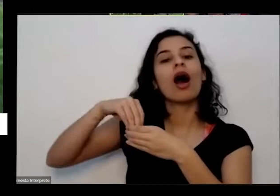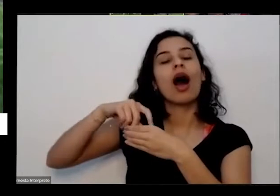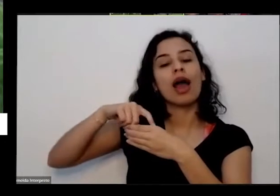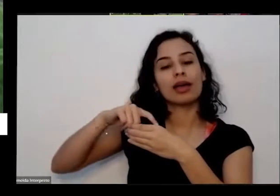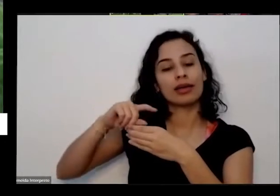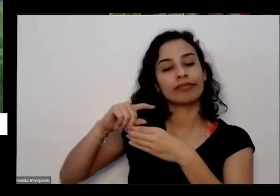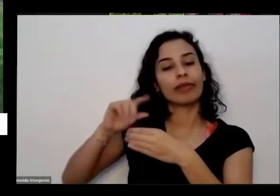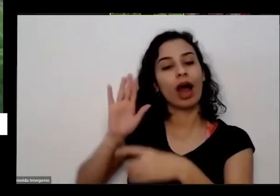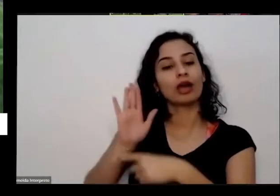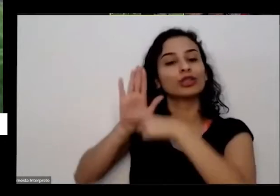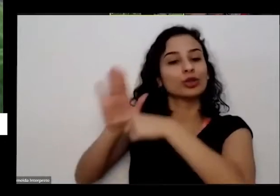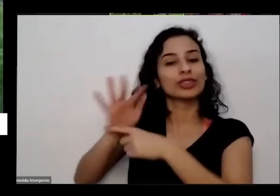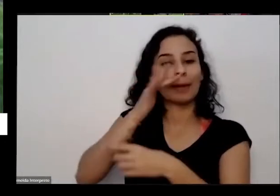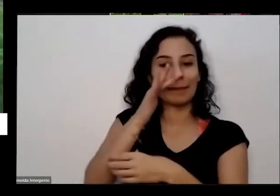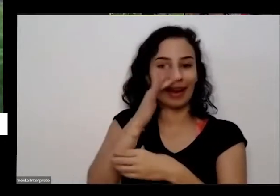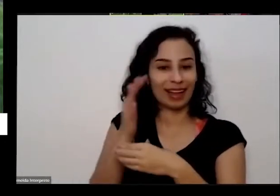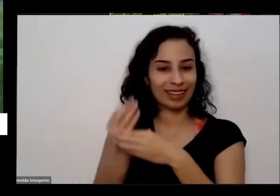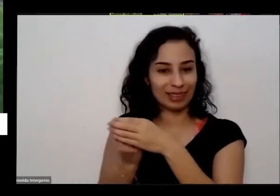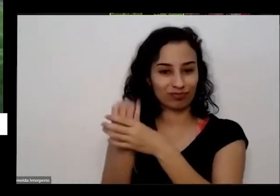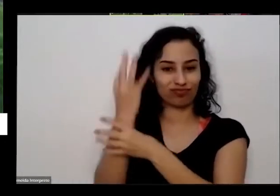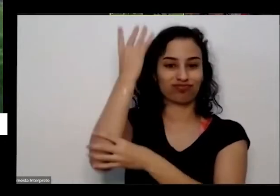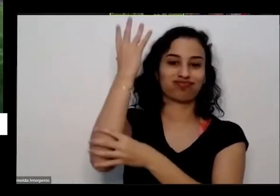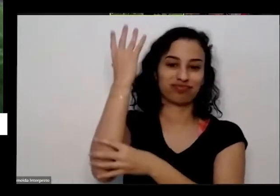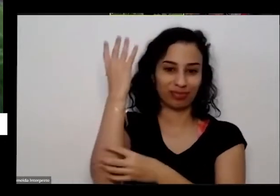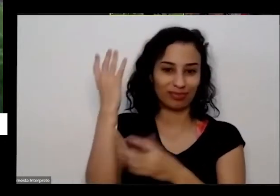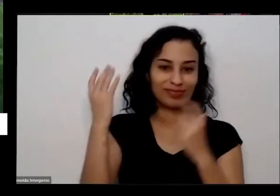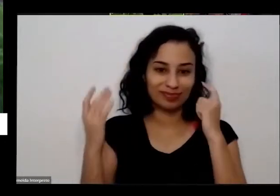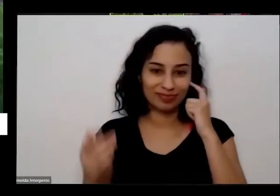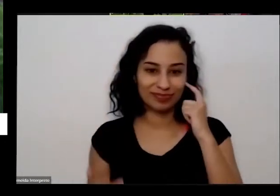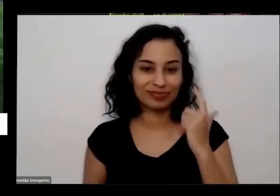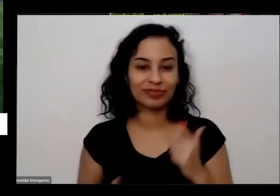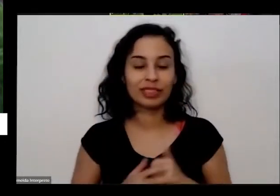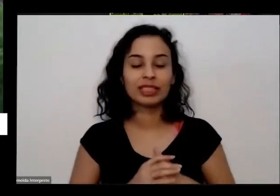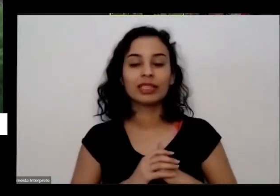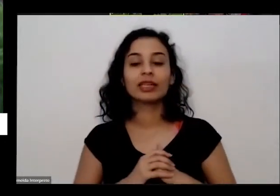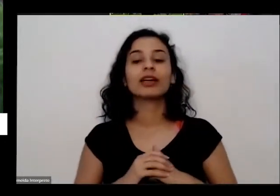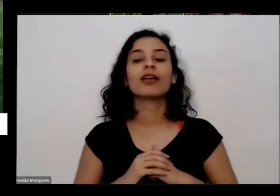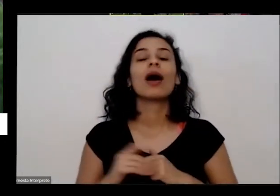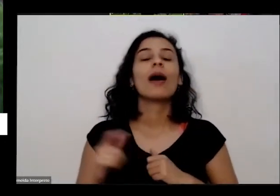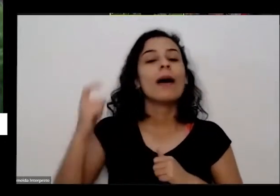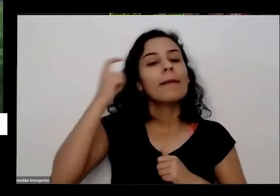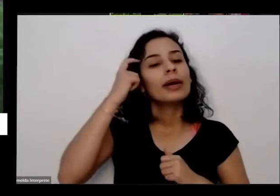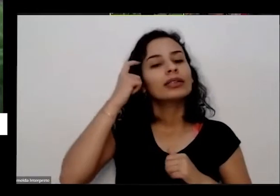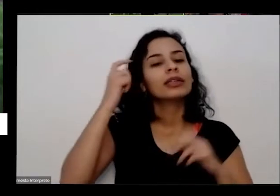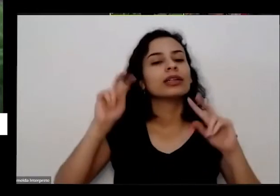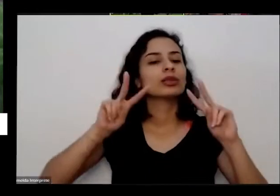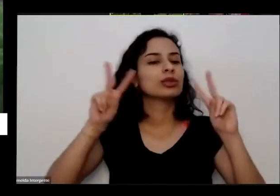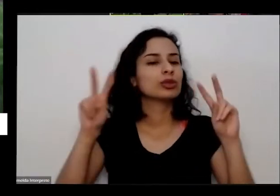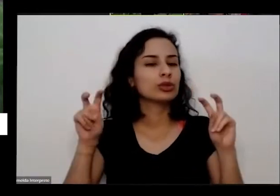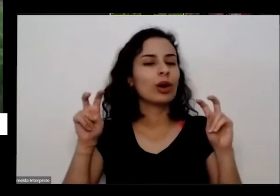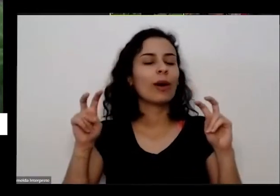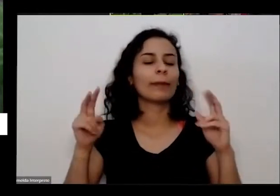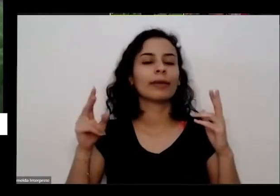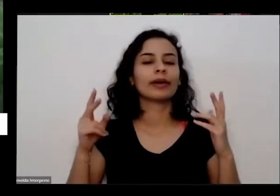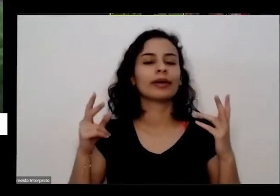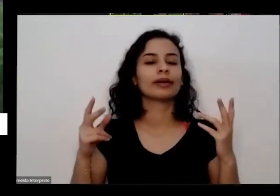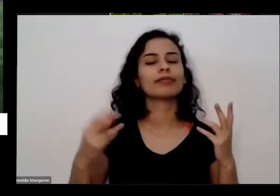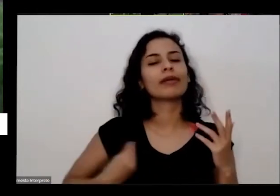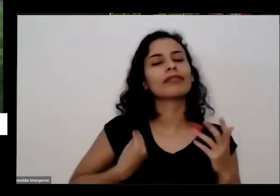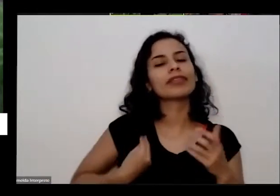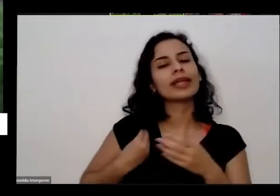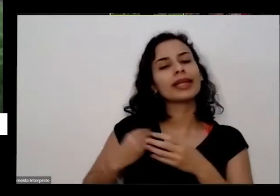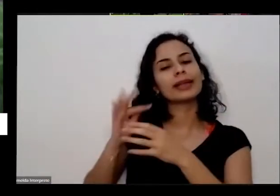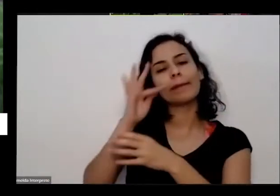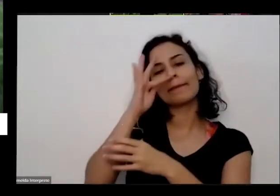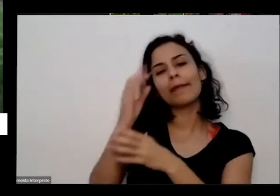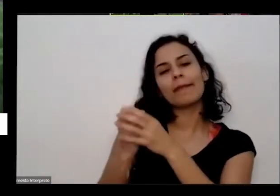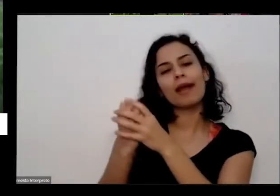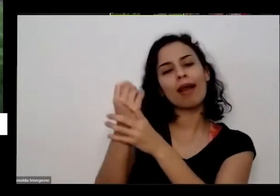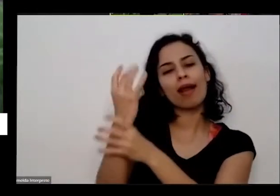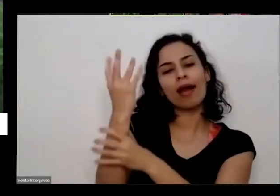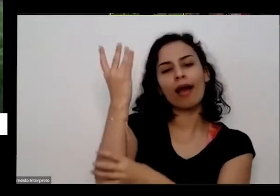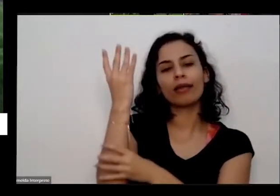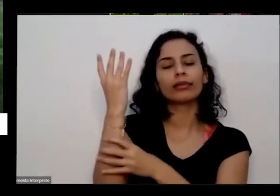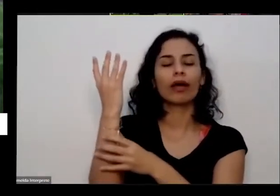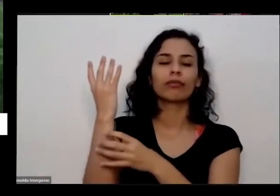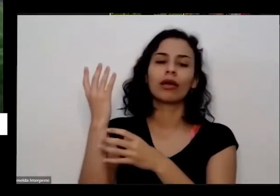nessas milhões de dívidas e a gente volta a gente cai também um pouquinho na nossa humildade que a